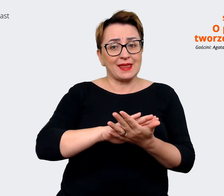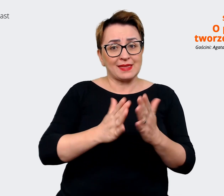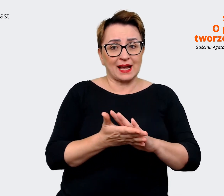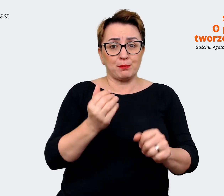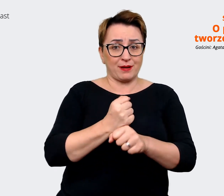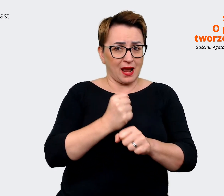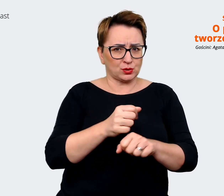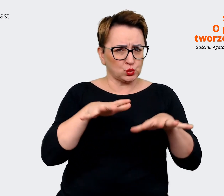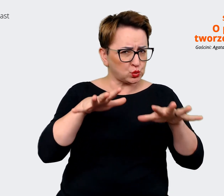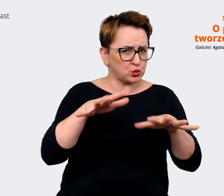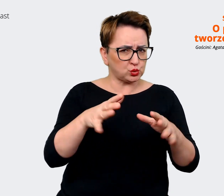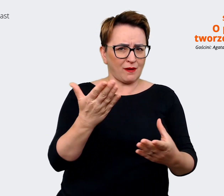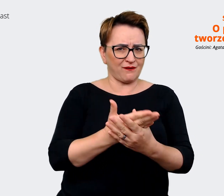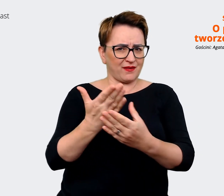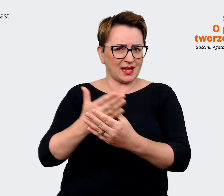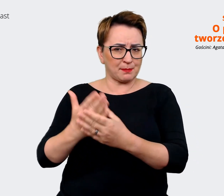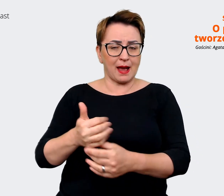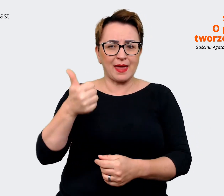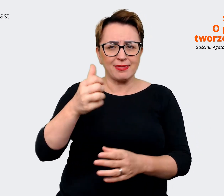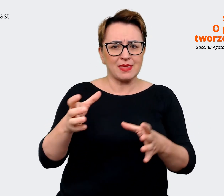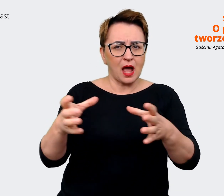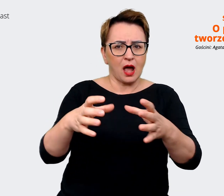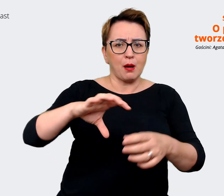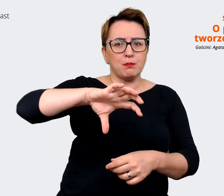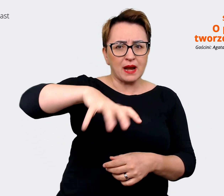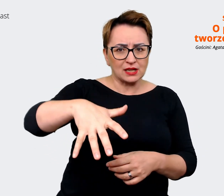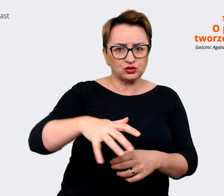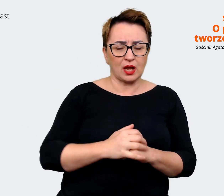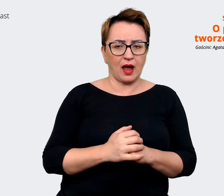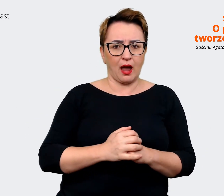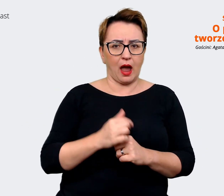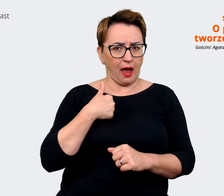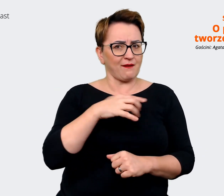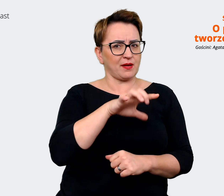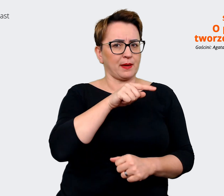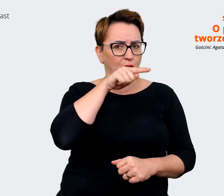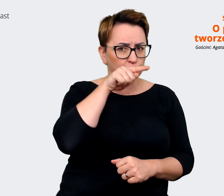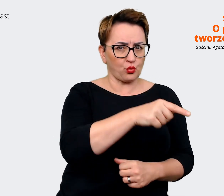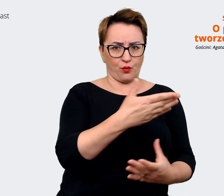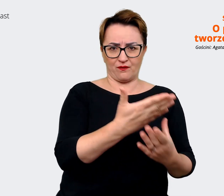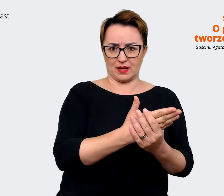nawet w tej samej branży. Wybieram tego pracodawcę, jestem i pracuję w tej firmie